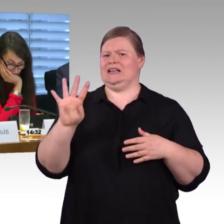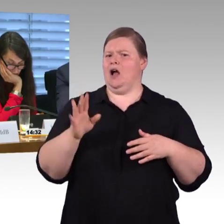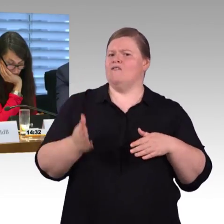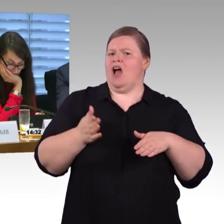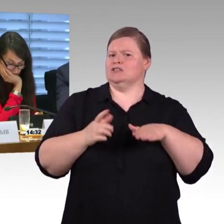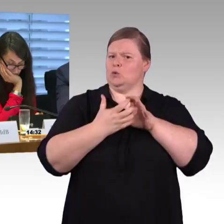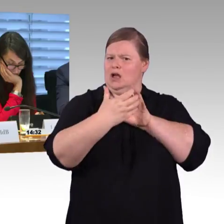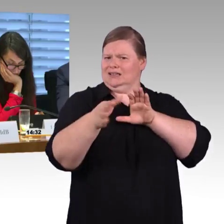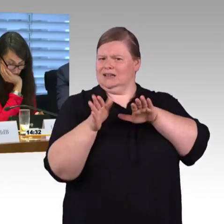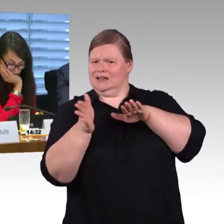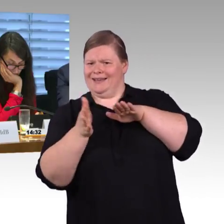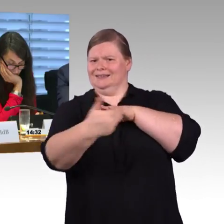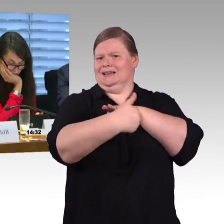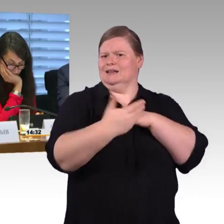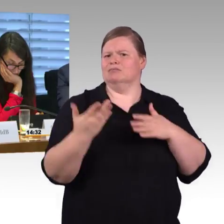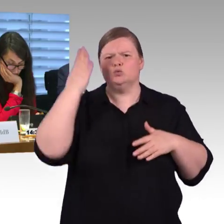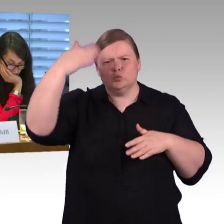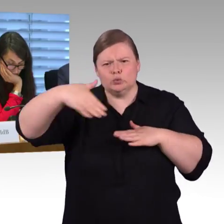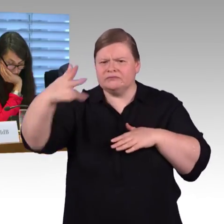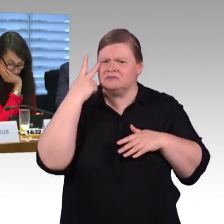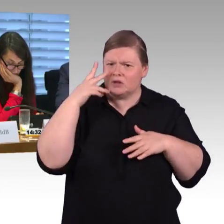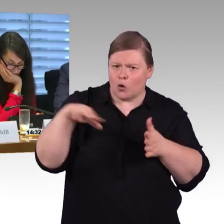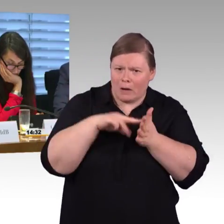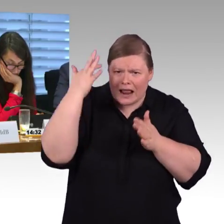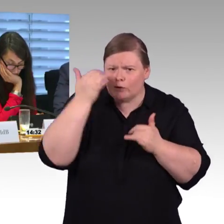anderen Bahnen die dort im Moment fahren. Nun gibt es ja von der Bahn die Bestrebung,